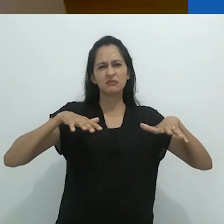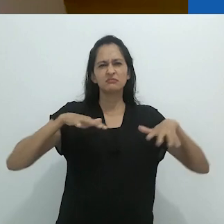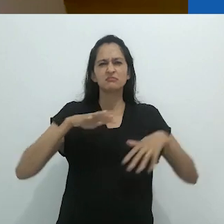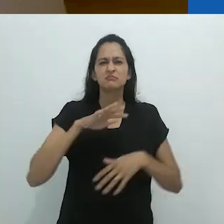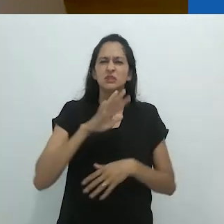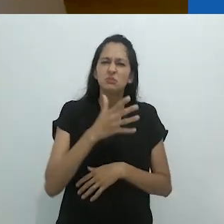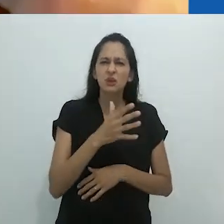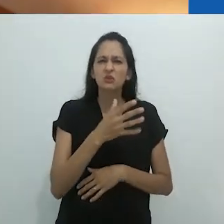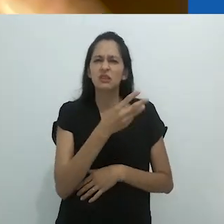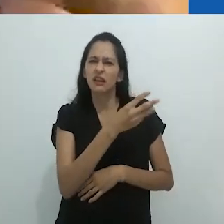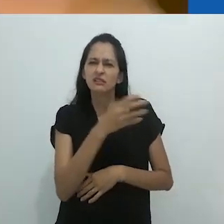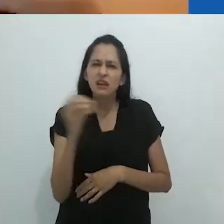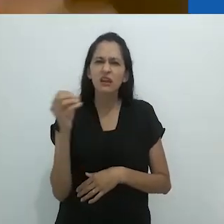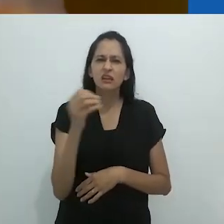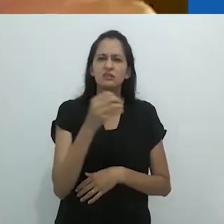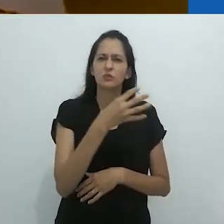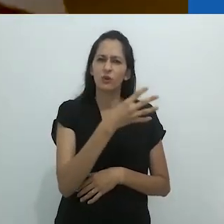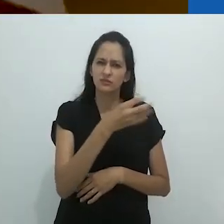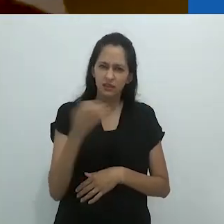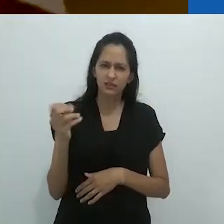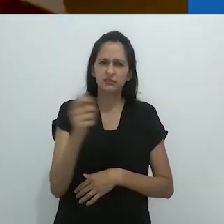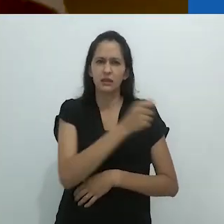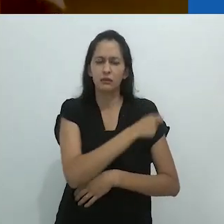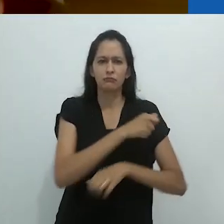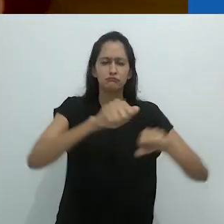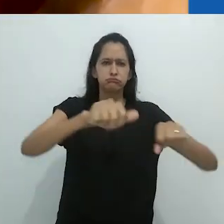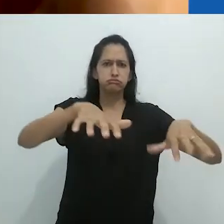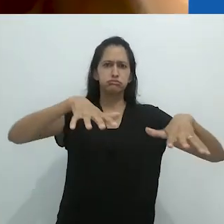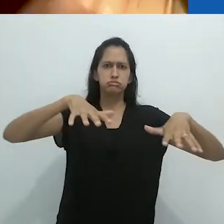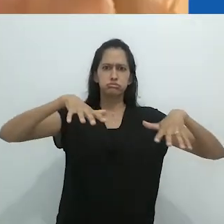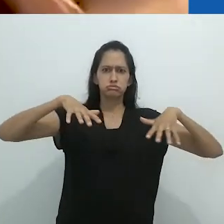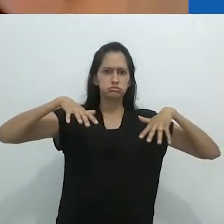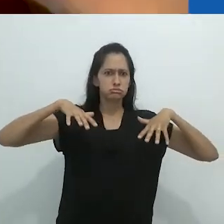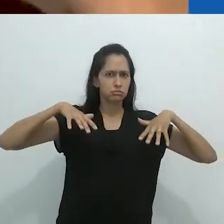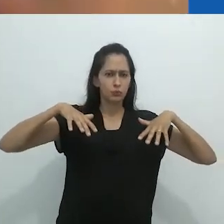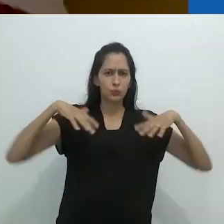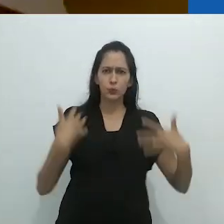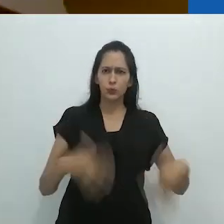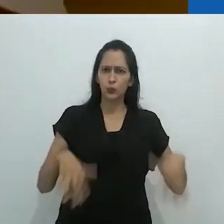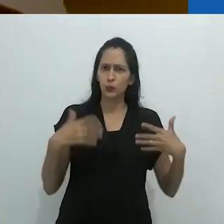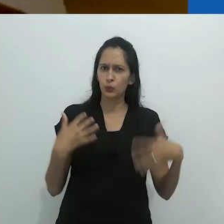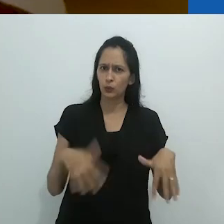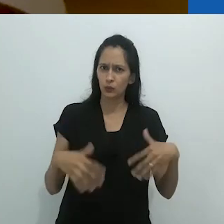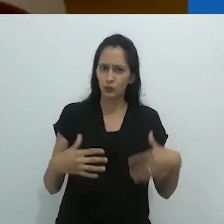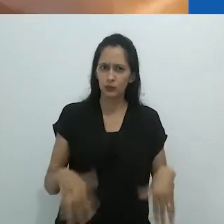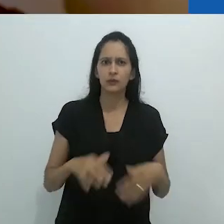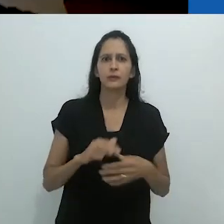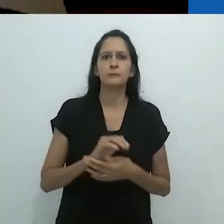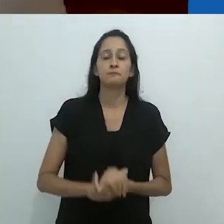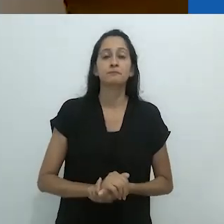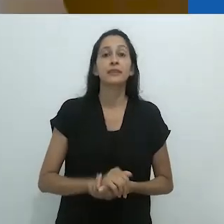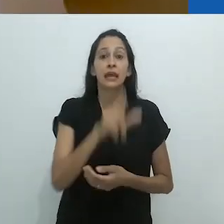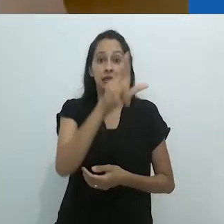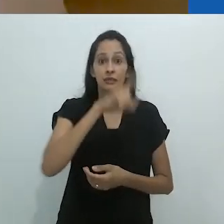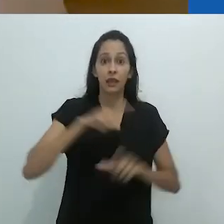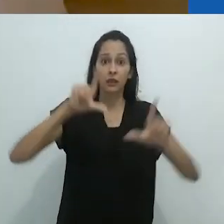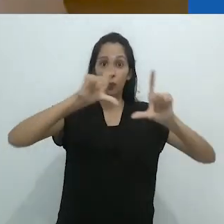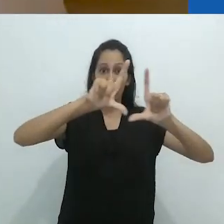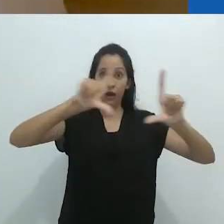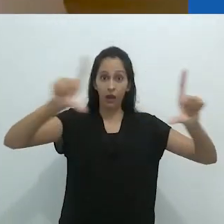cheio de alunos – talvez não sei 300/400 alunos, uma sala enorme